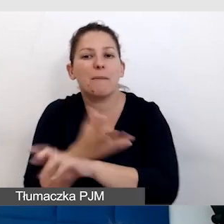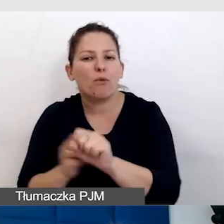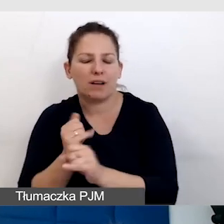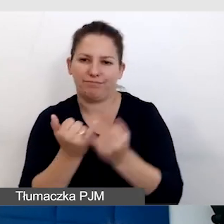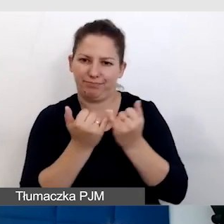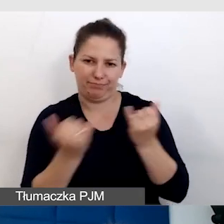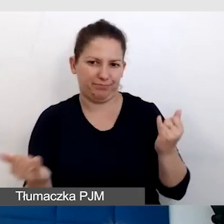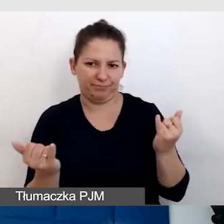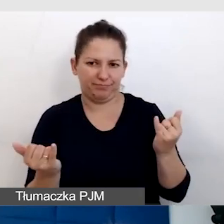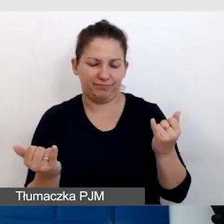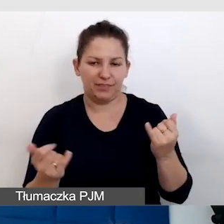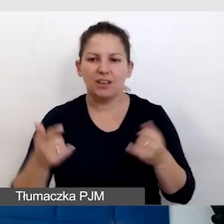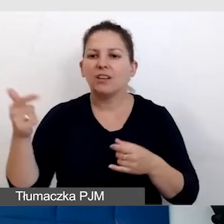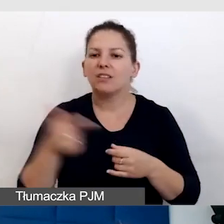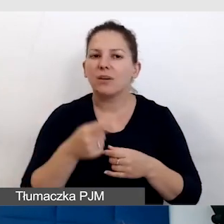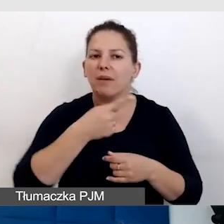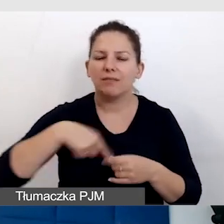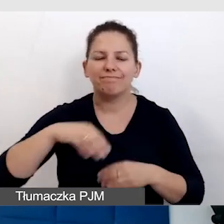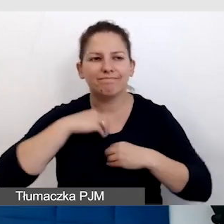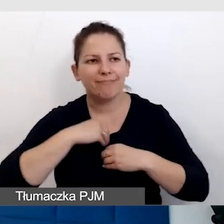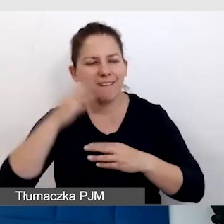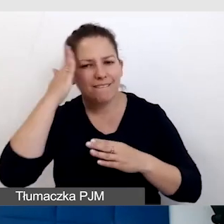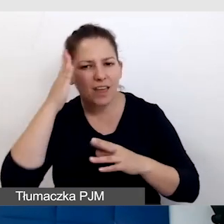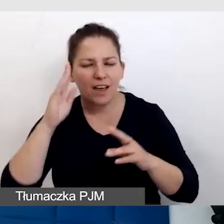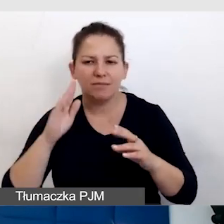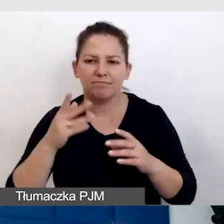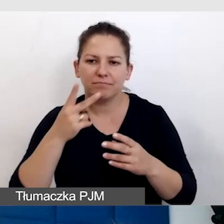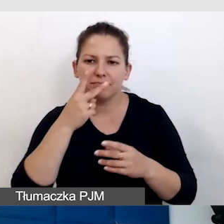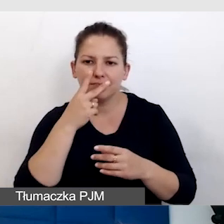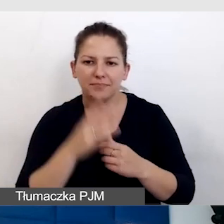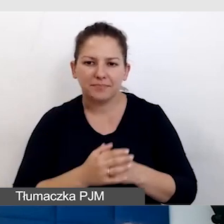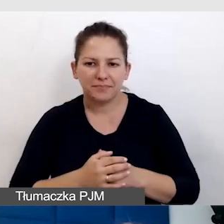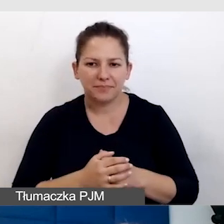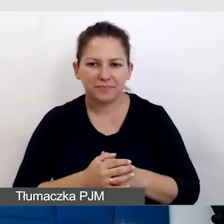Trzeba zawsze być empatycznym, patrz punkt pierwszy,